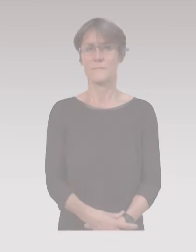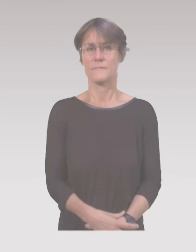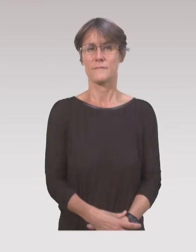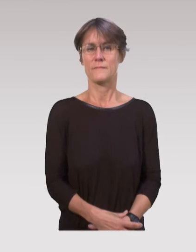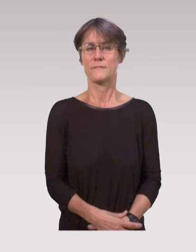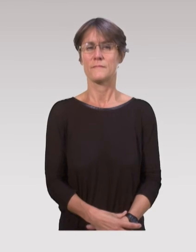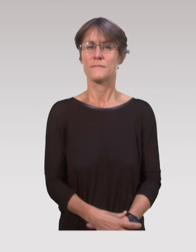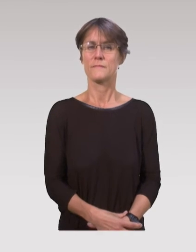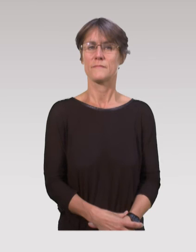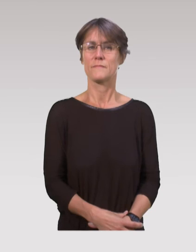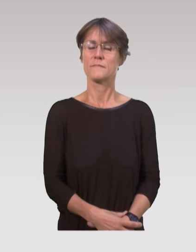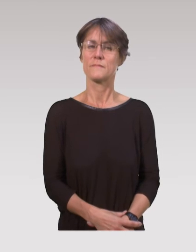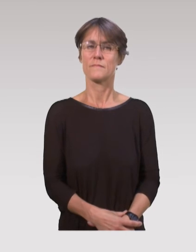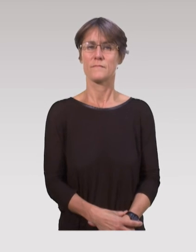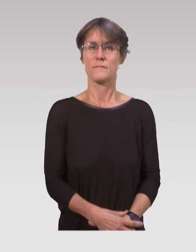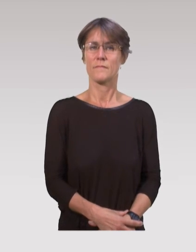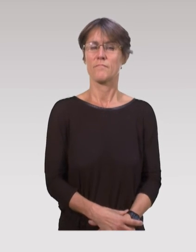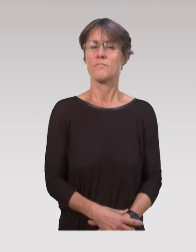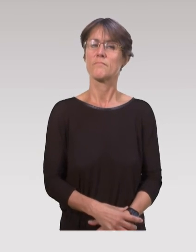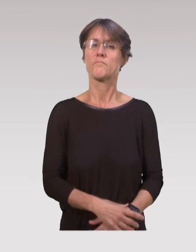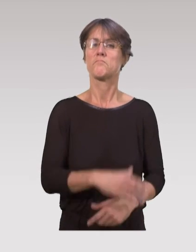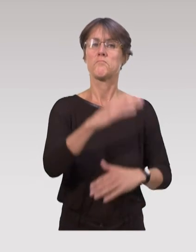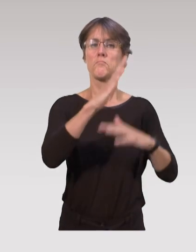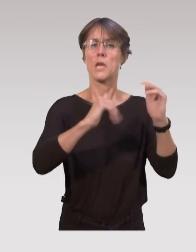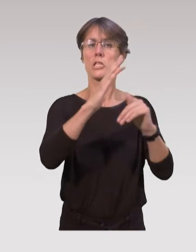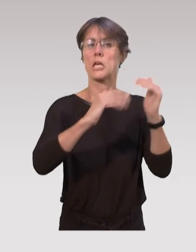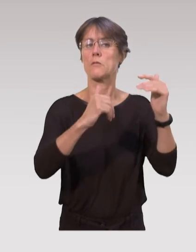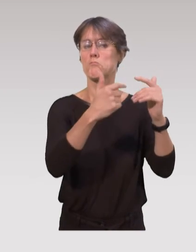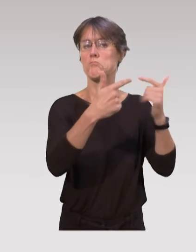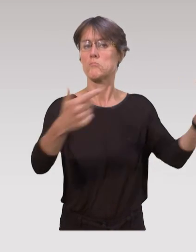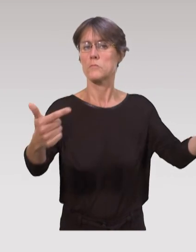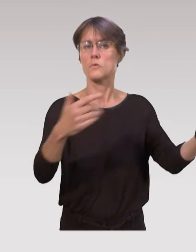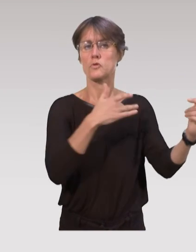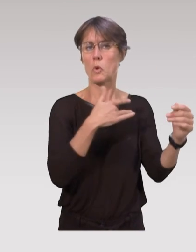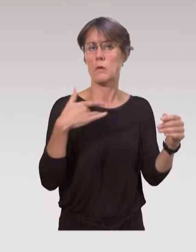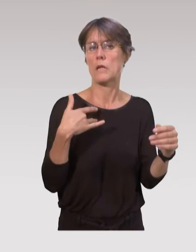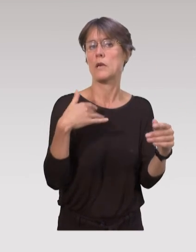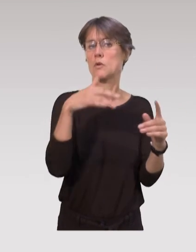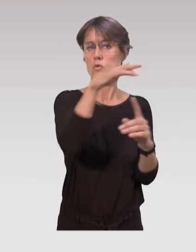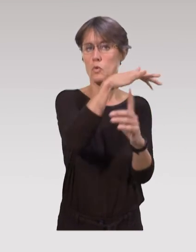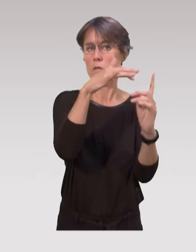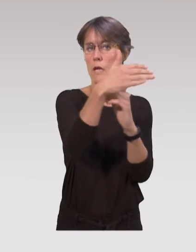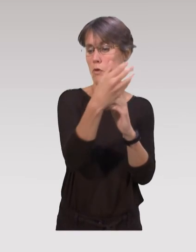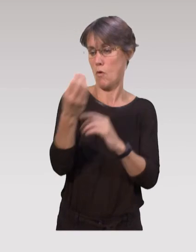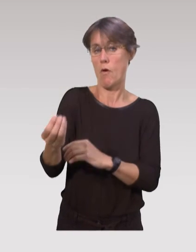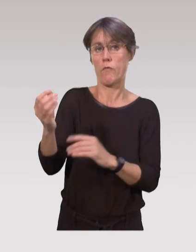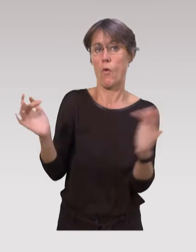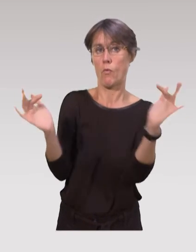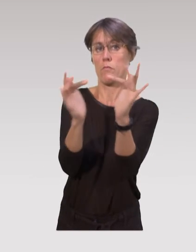Toutes les professions de santé ou du social, qui auront un contact avec l’enfant, ou avec les parents,